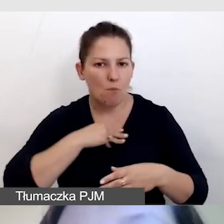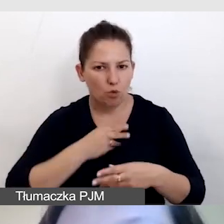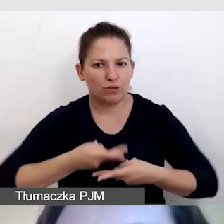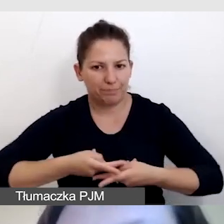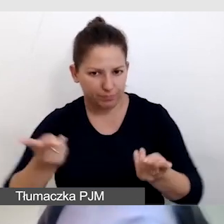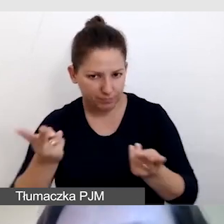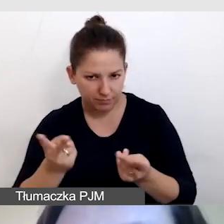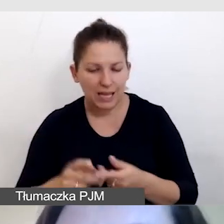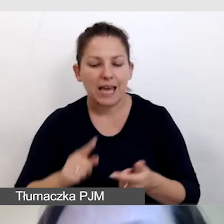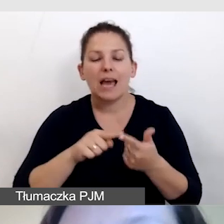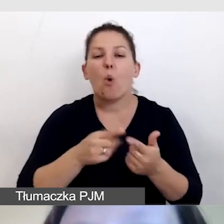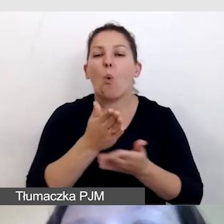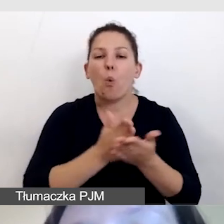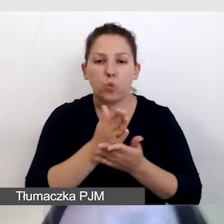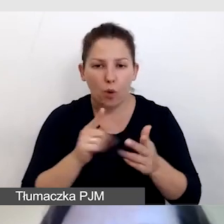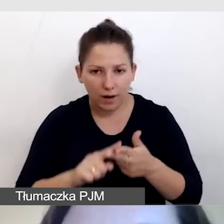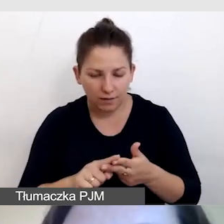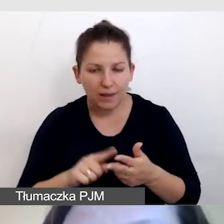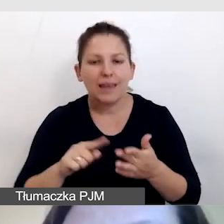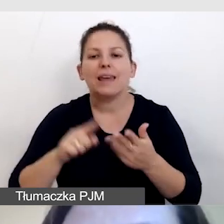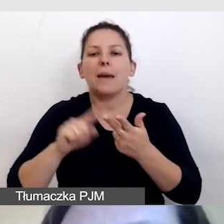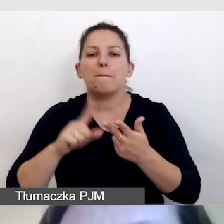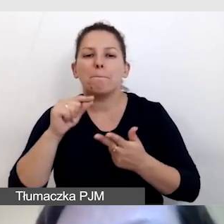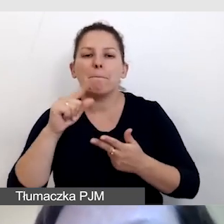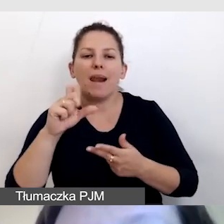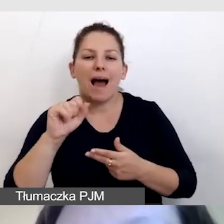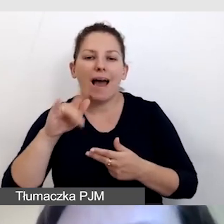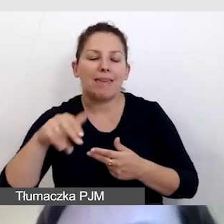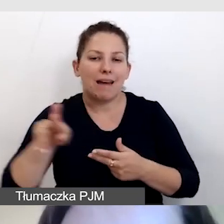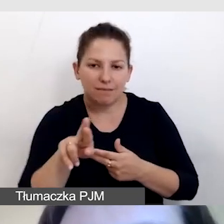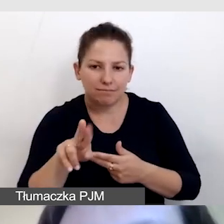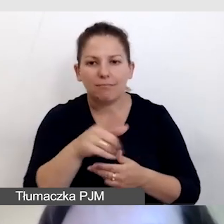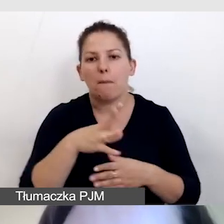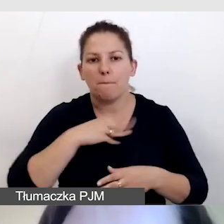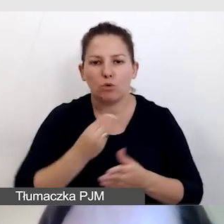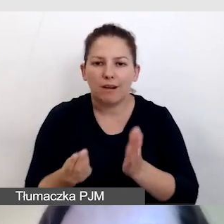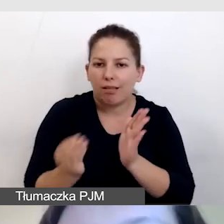same usługi i sam player, który pozwoli nam dodać te usługi.